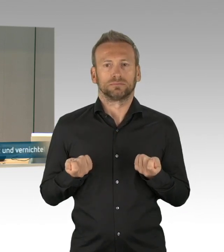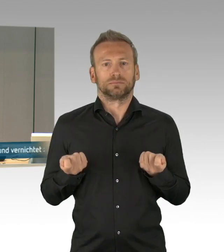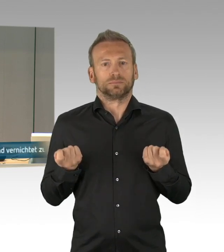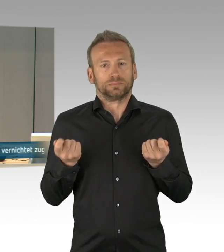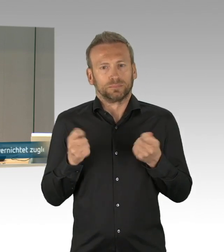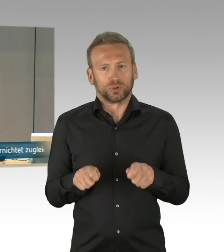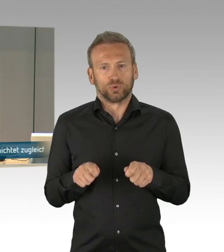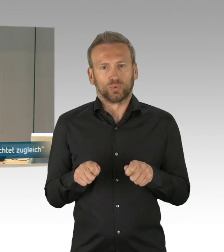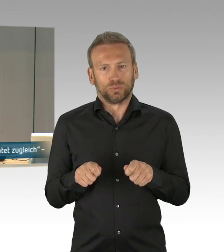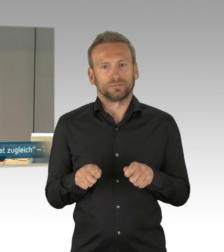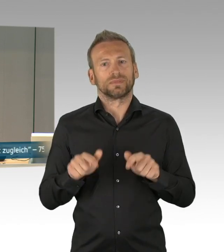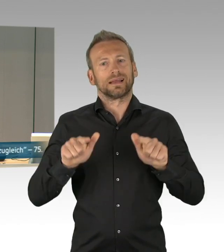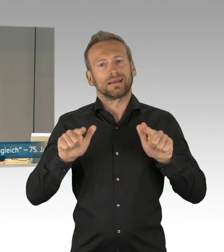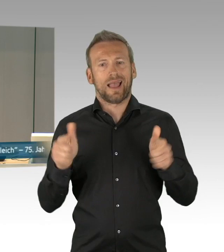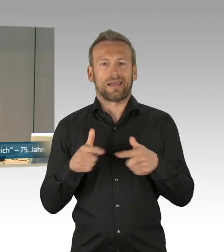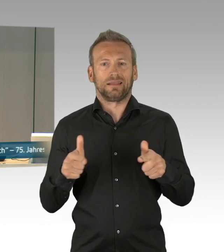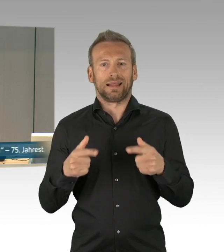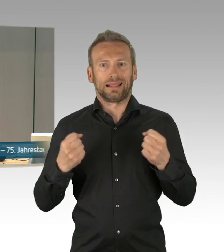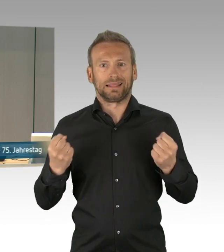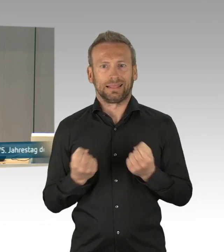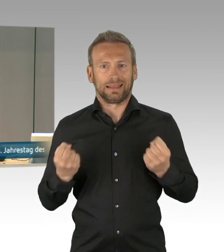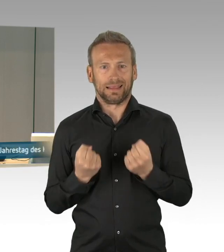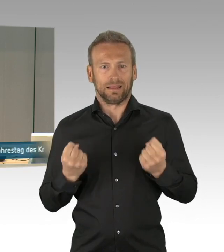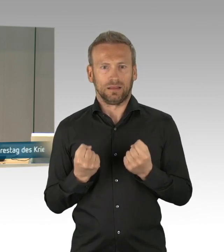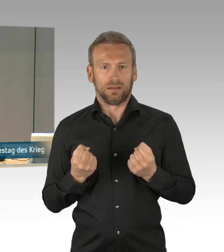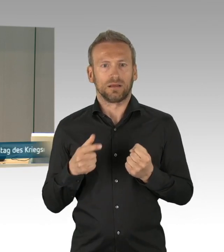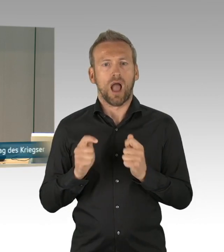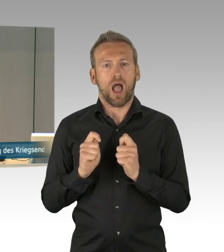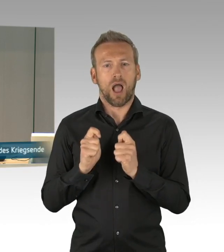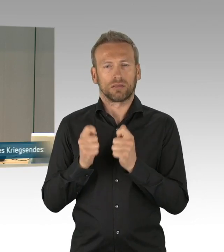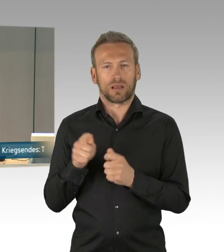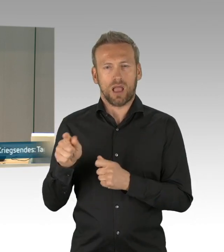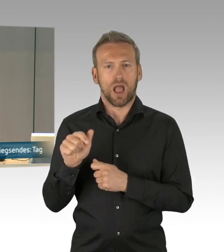kann vor der Beschlussfassung über die Aufnahme auf die Tagesordnung einmal für und einmal gegen